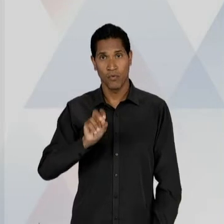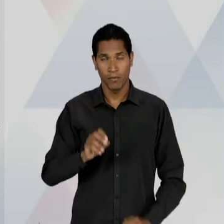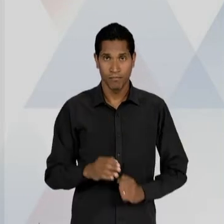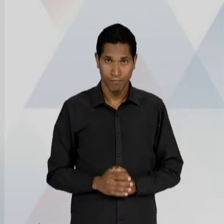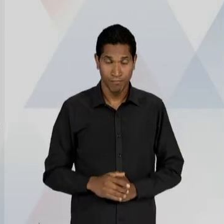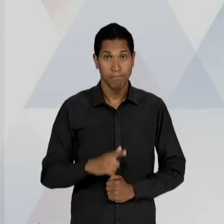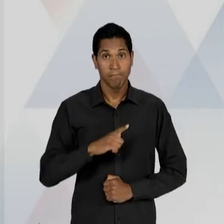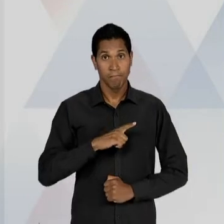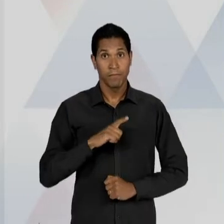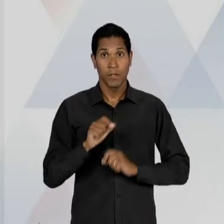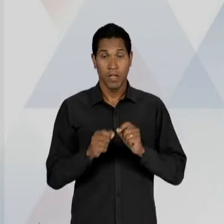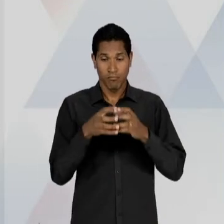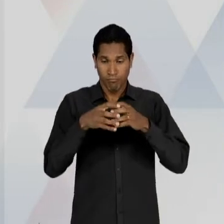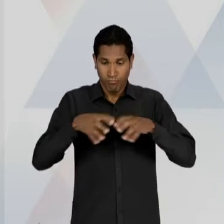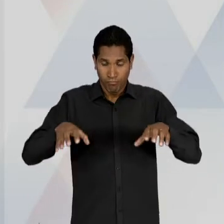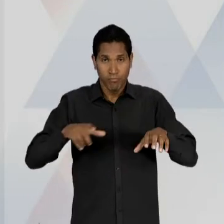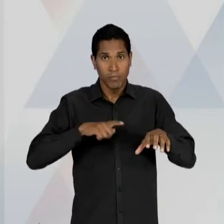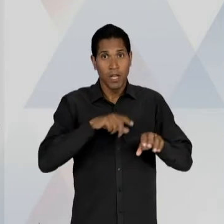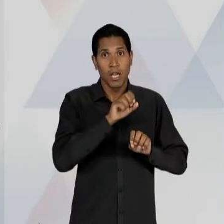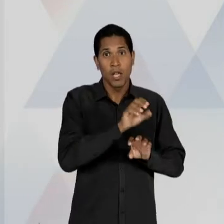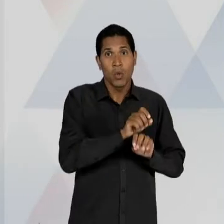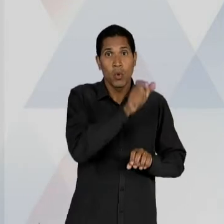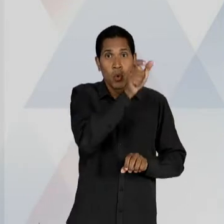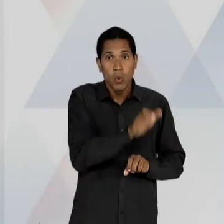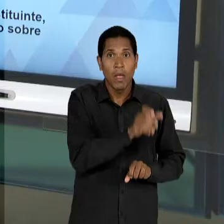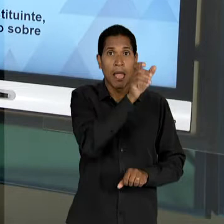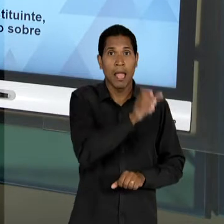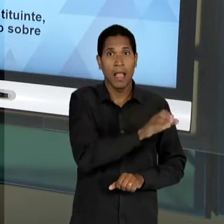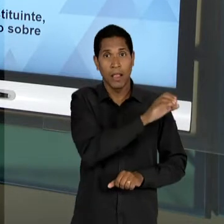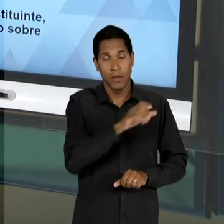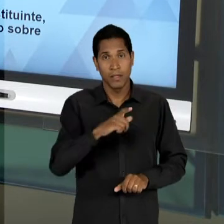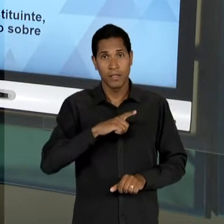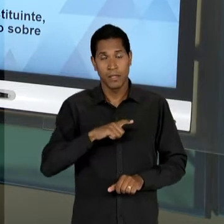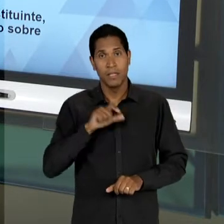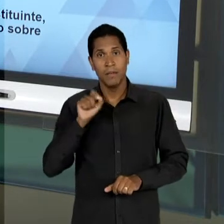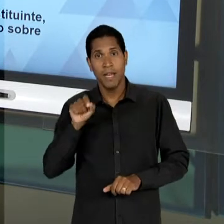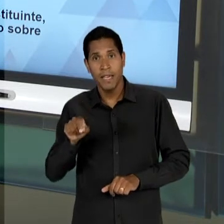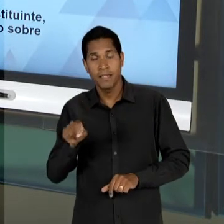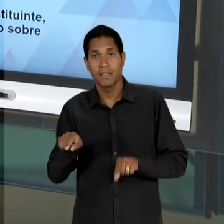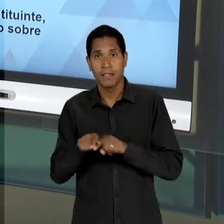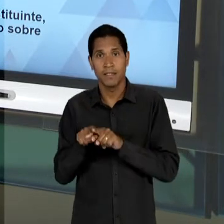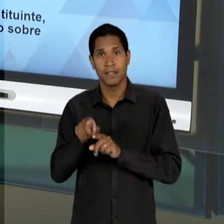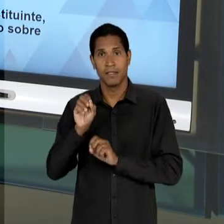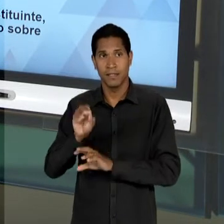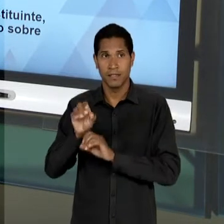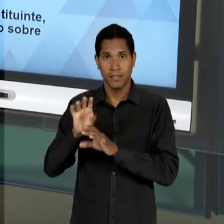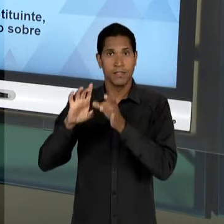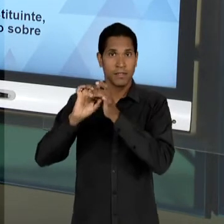EDUCADORES CATÓLICOS E EDUCADORES LIBERAIS, OU SEJA, AQUILO QUE FOI A MARCA DO PERÍODO DA ERA